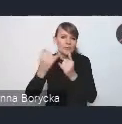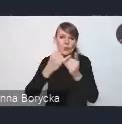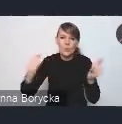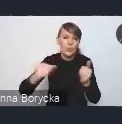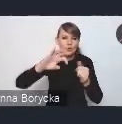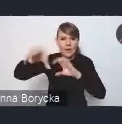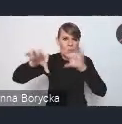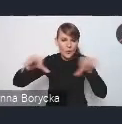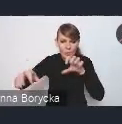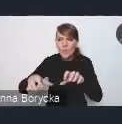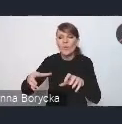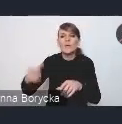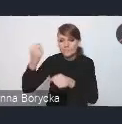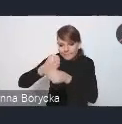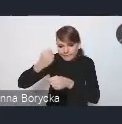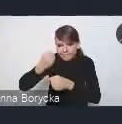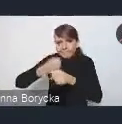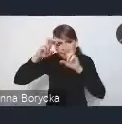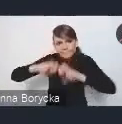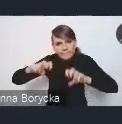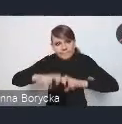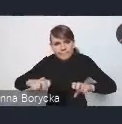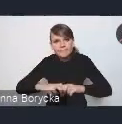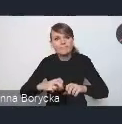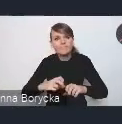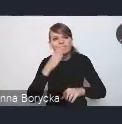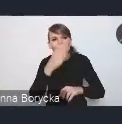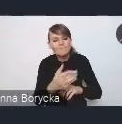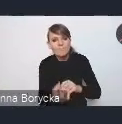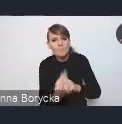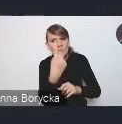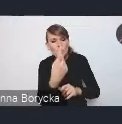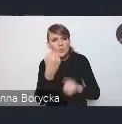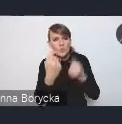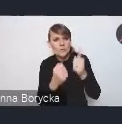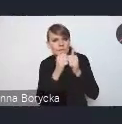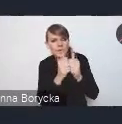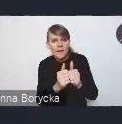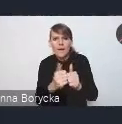którzy analizowali wyzwania i proponowali różne rozwiązania